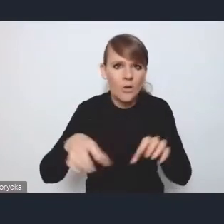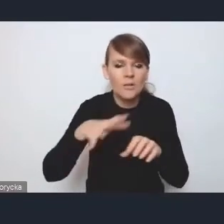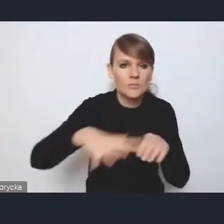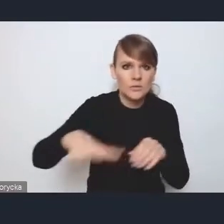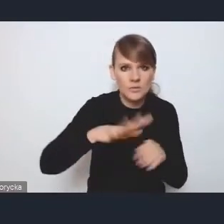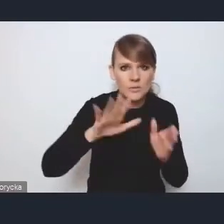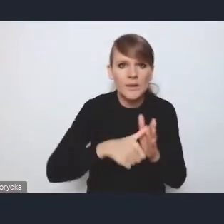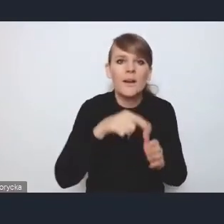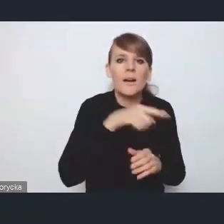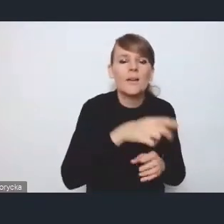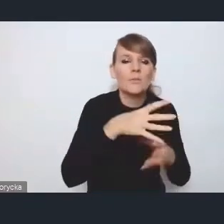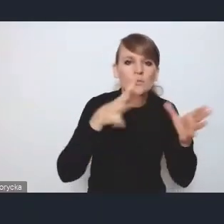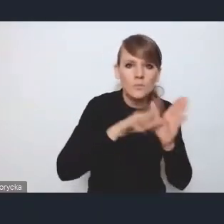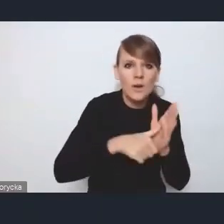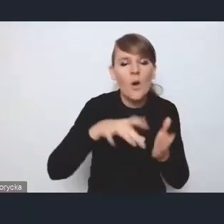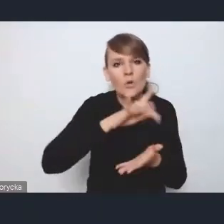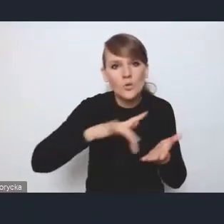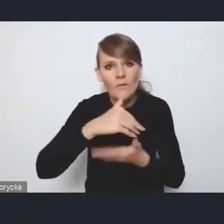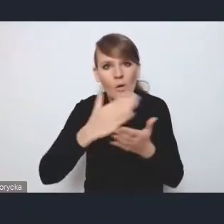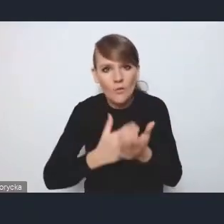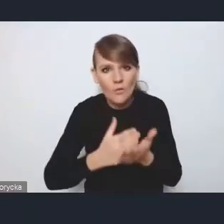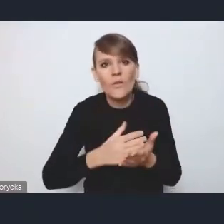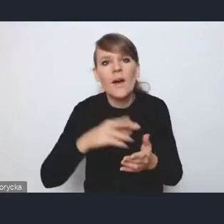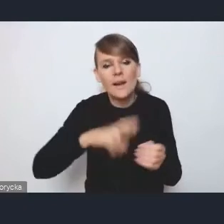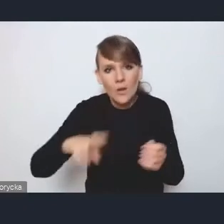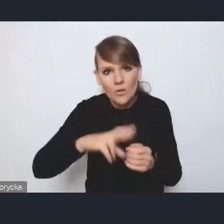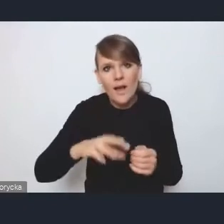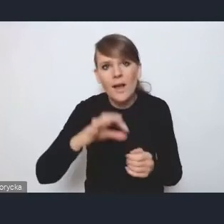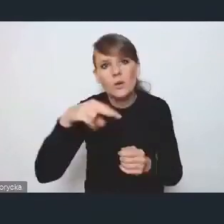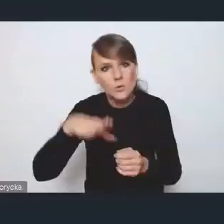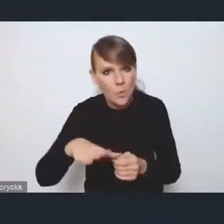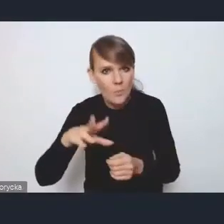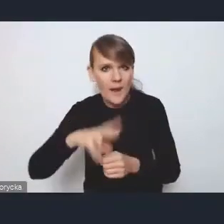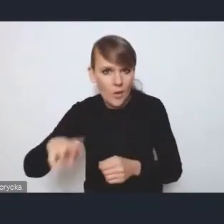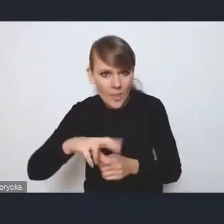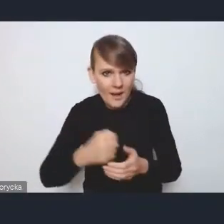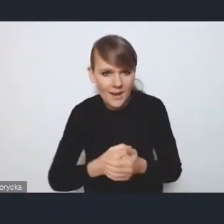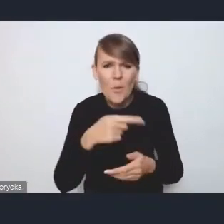ośrodki wojewódzkie, regionalne, subregionalne, bo właśnie ten podział na miasta duże, średnie, małe